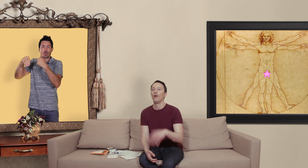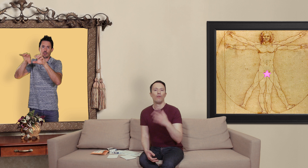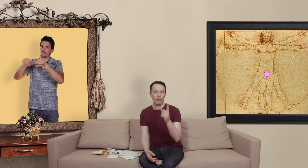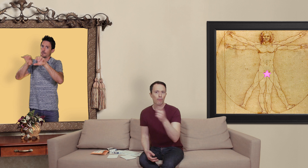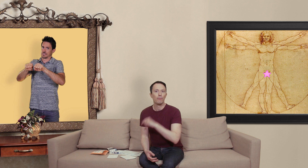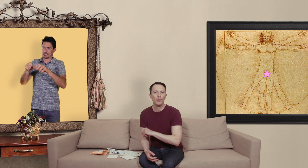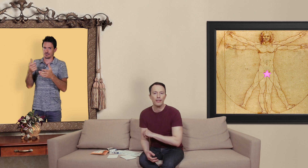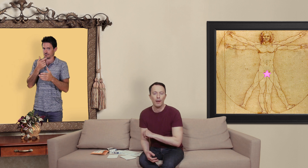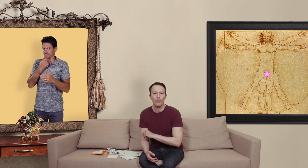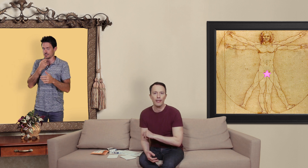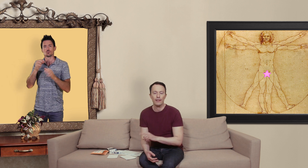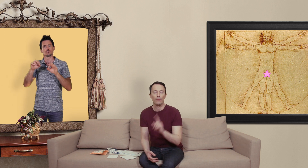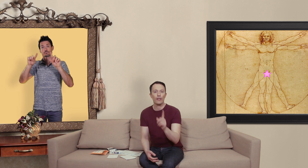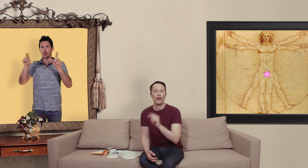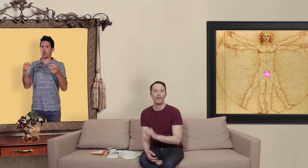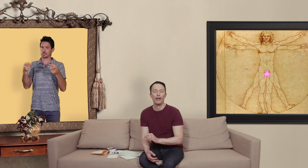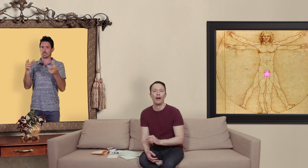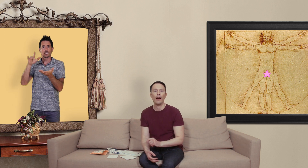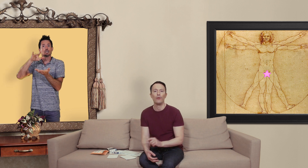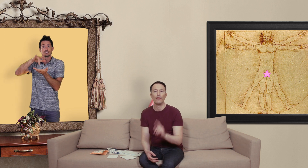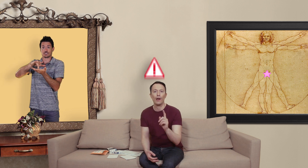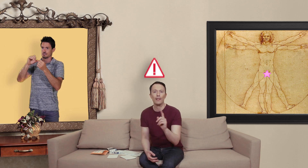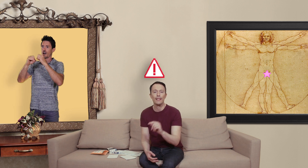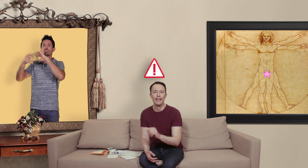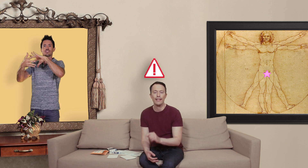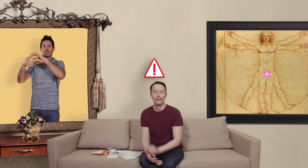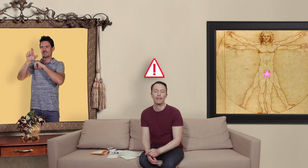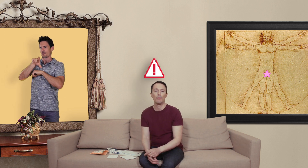petite parenthèse si vous avez affaire à une pharmacie canadienne qui s'appelle